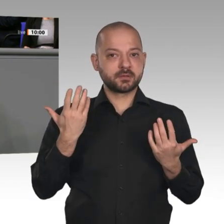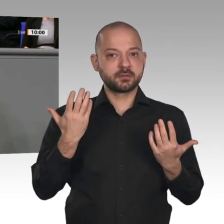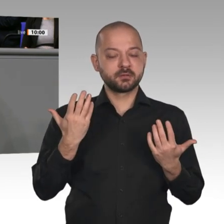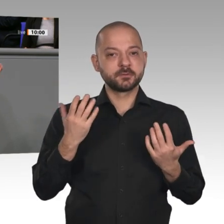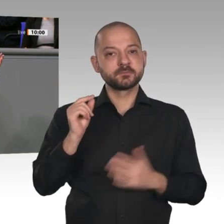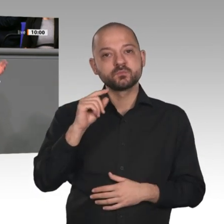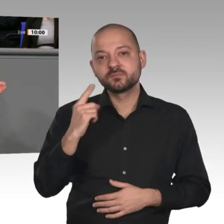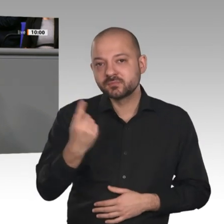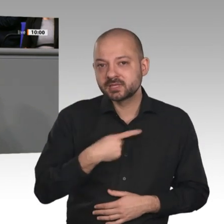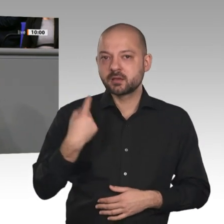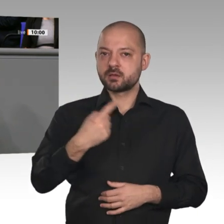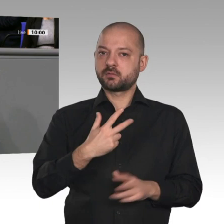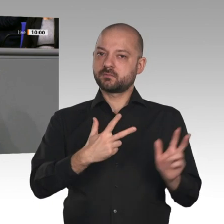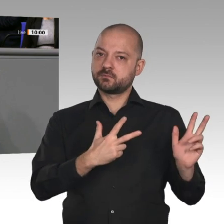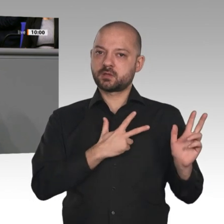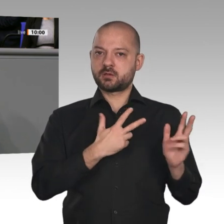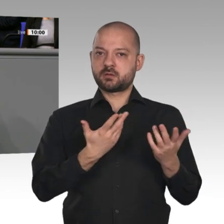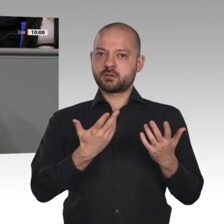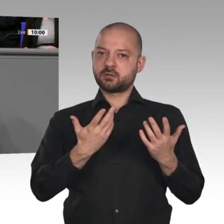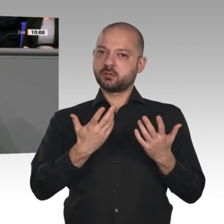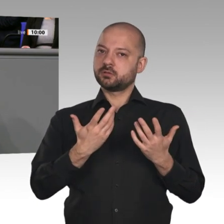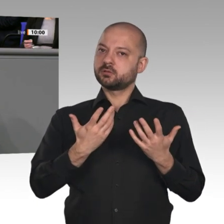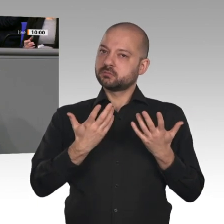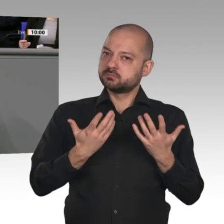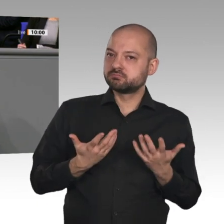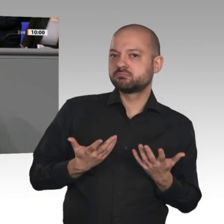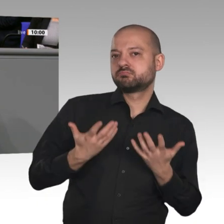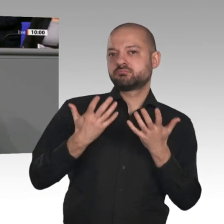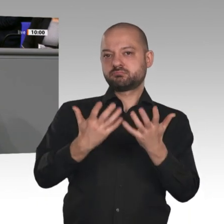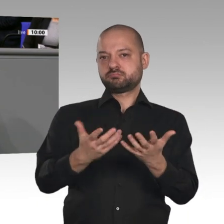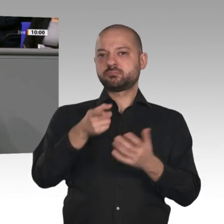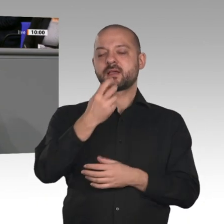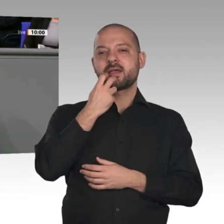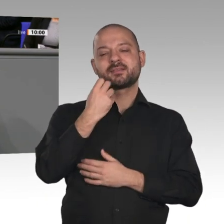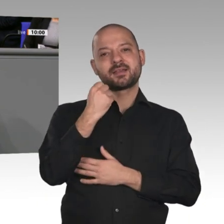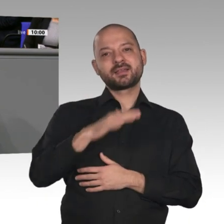neues, gutes, innovatives Instrument des Technologietransfers im Energiebereich,